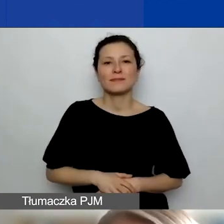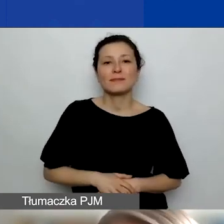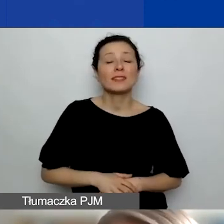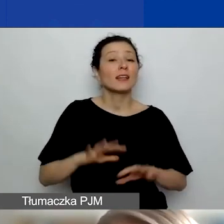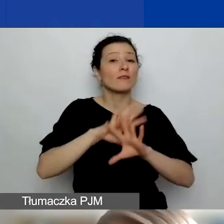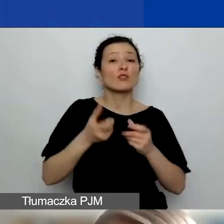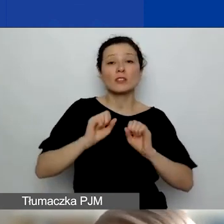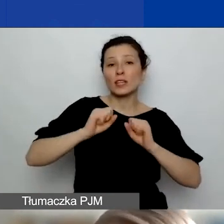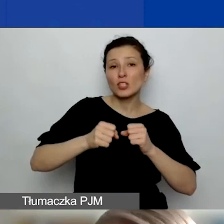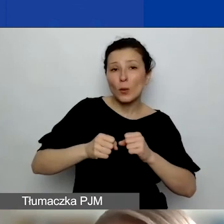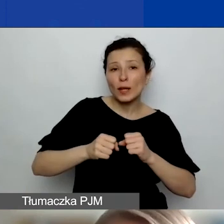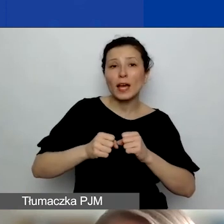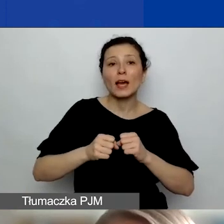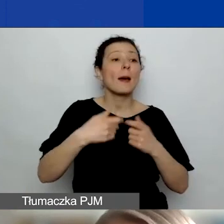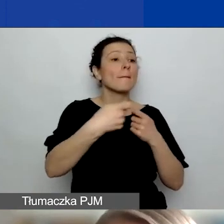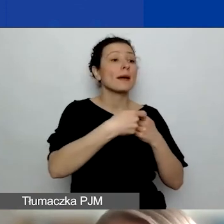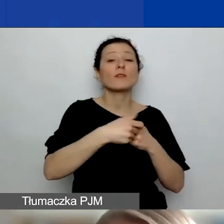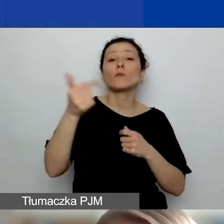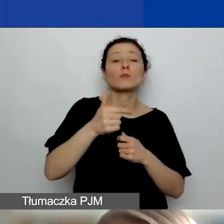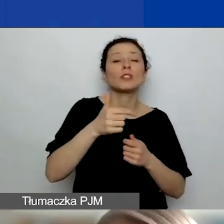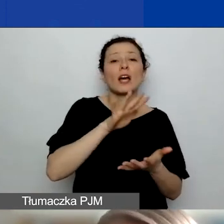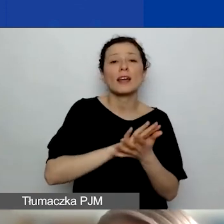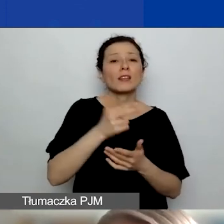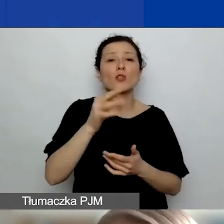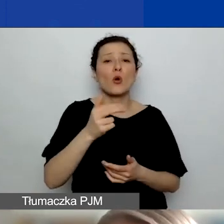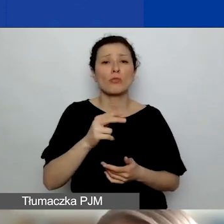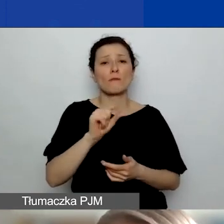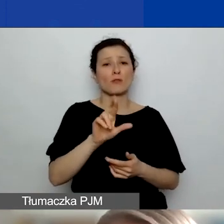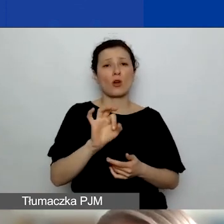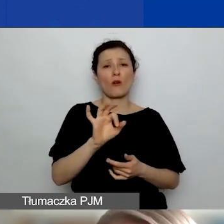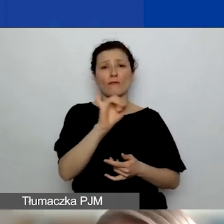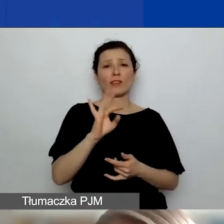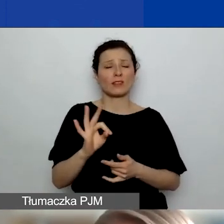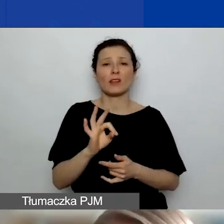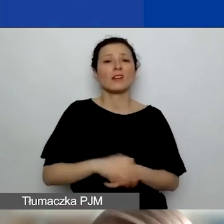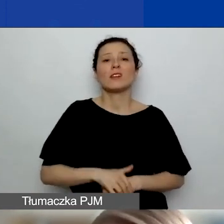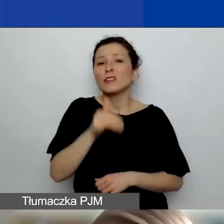muszą mieć charakter non-profit. To nie mogą być działania polegające na sprzedaży usług czy towarów.